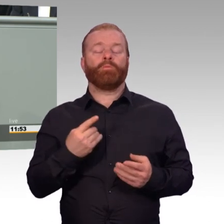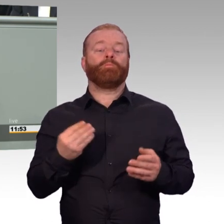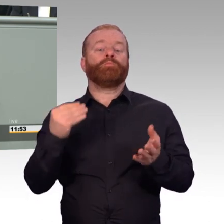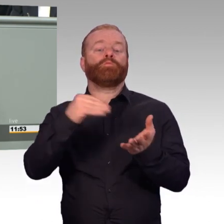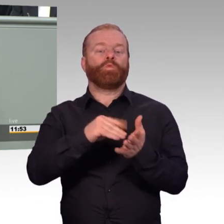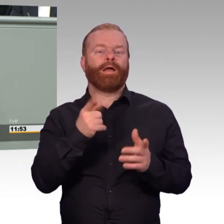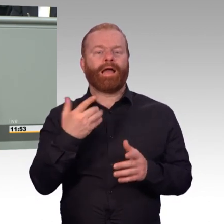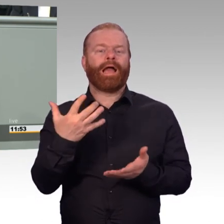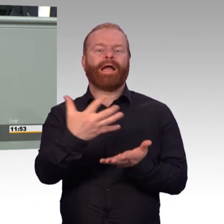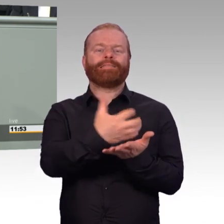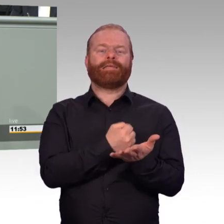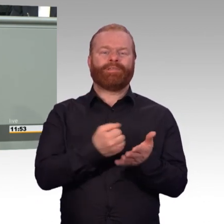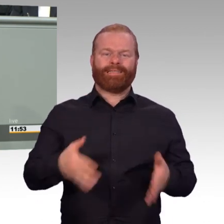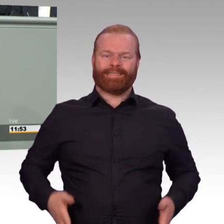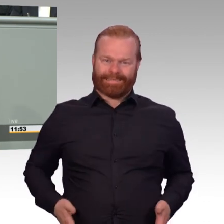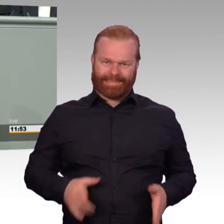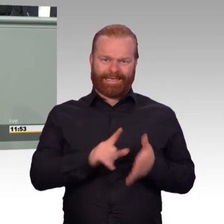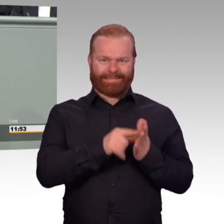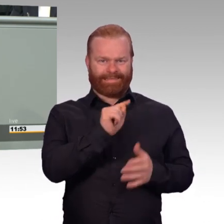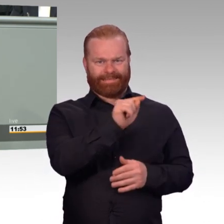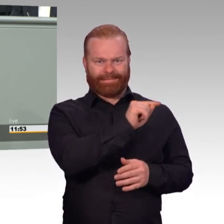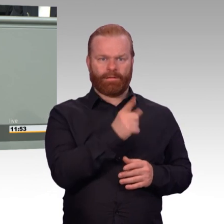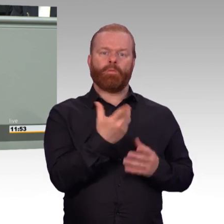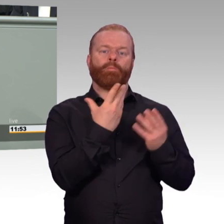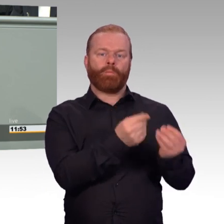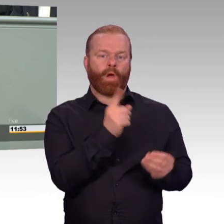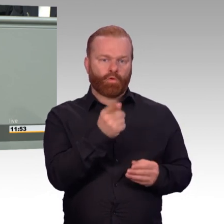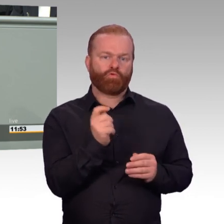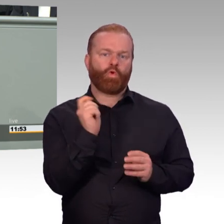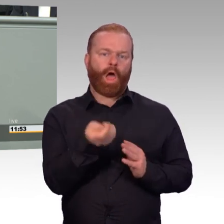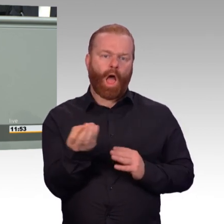die Arbeitgeber, die ja eine maßgebliche Rolle bei den Reservedienstleistenden spielen,